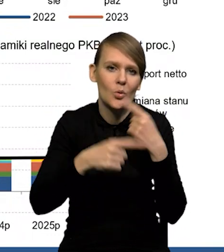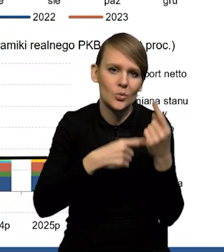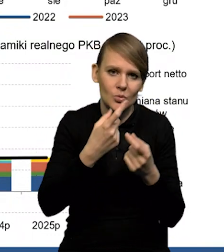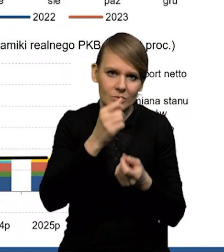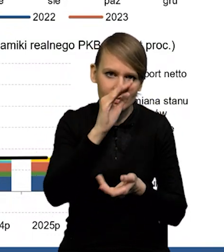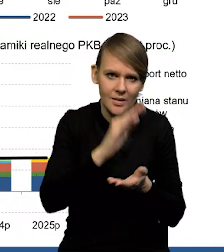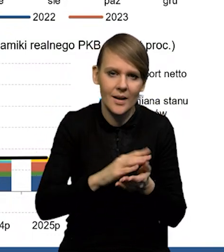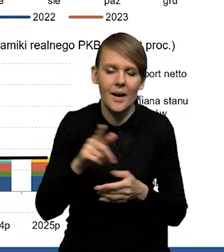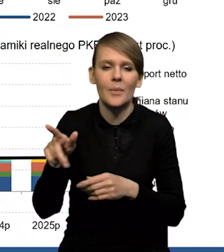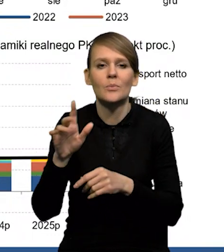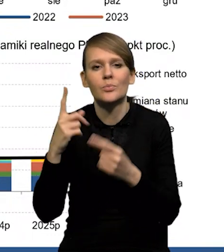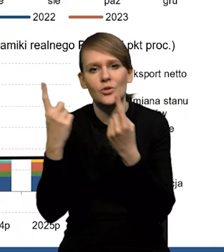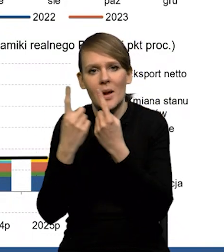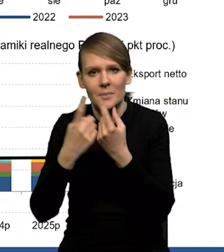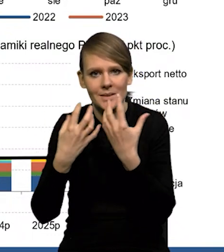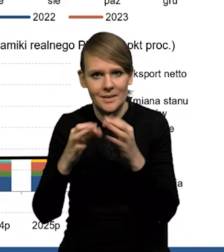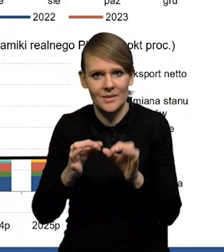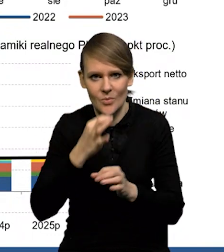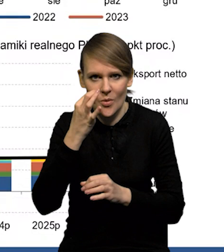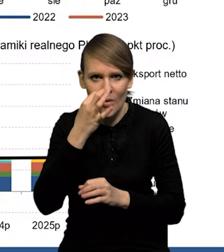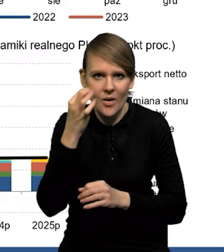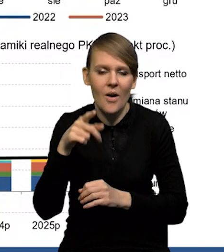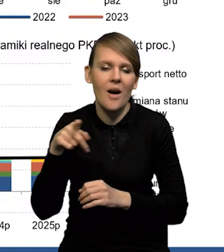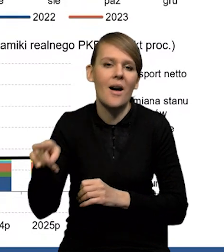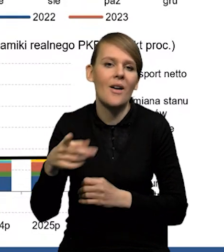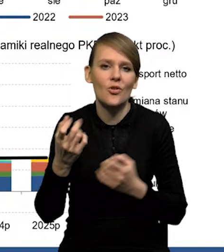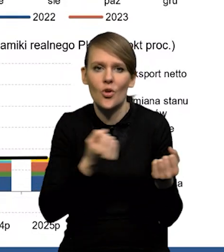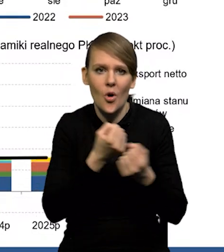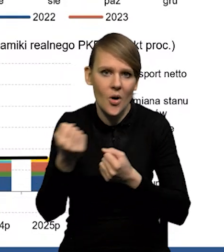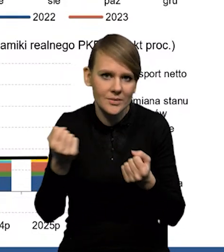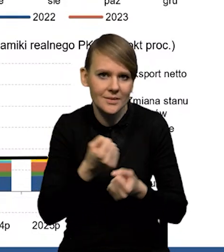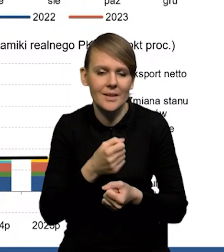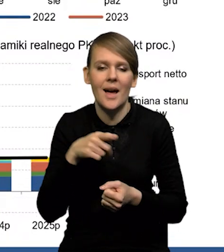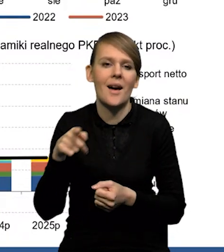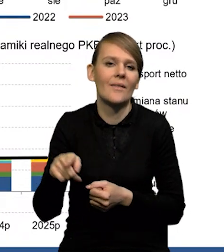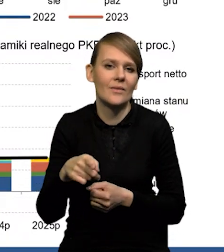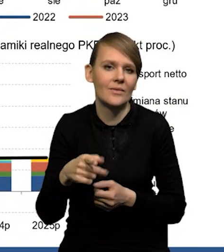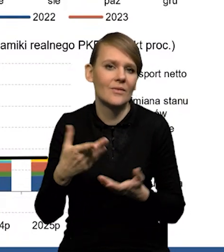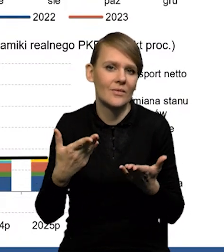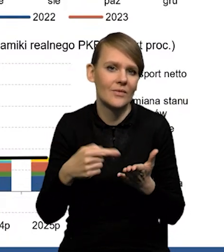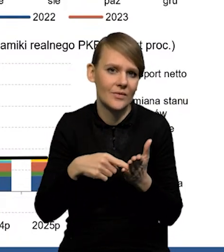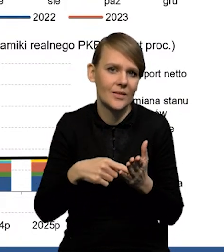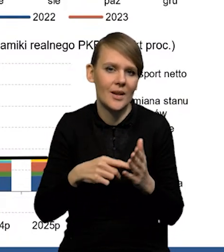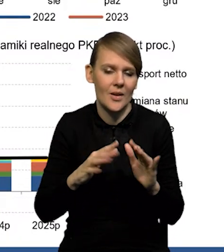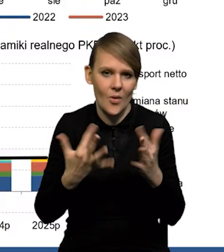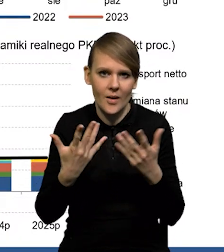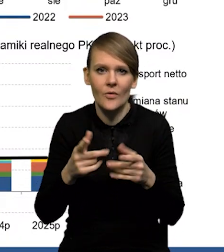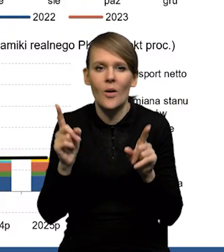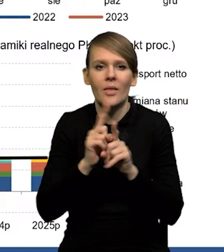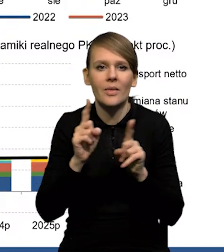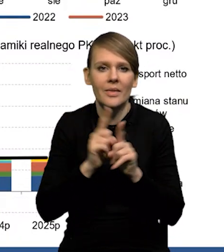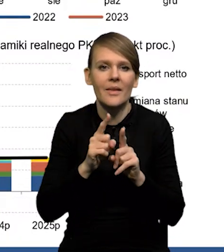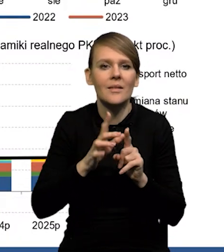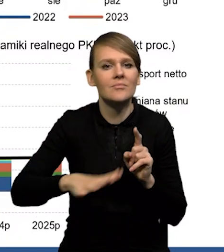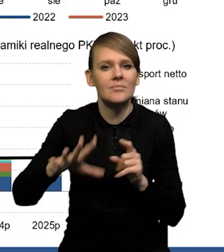Mamy poprawę w przemyśle samochodowym. To jest jakby odblokowanie łańcuchów dostaw przede wszystkim. mniejsze napięcia w tych łańcuchach. No ale mamy też te branże energochłonne,